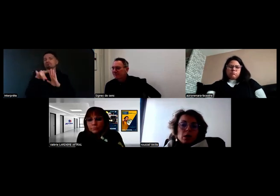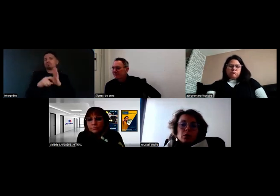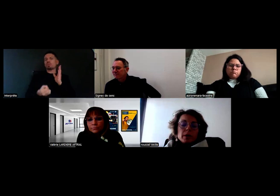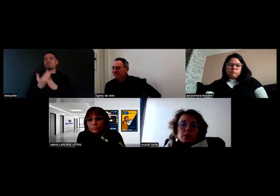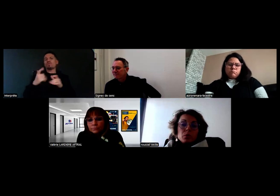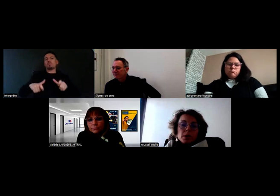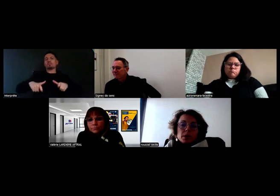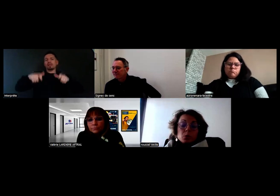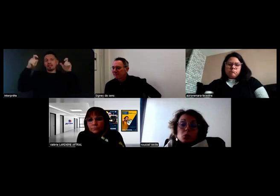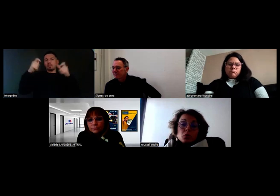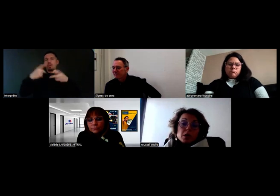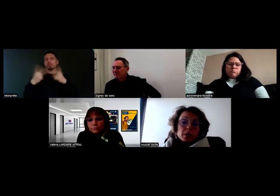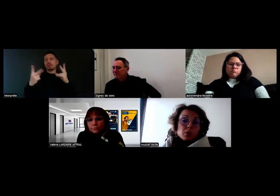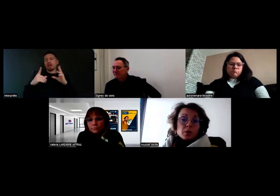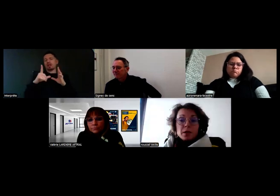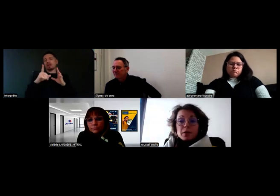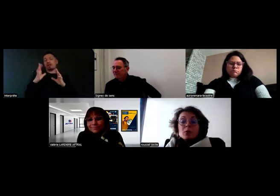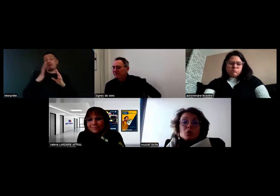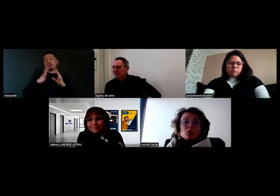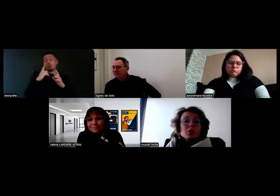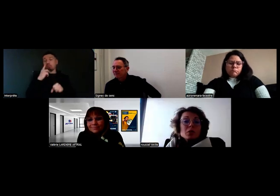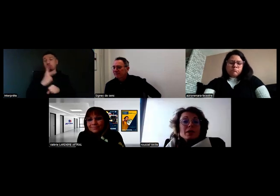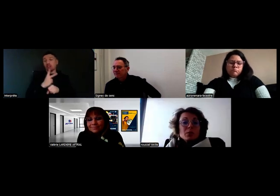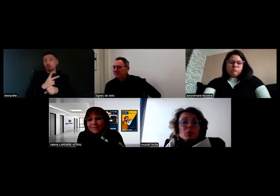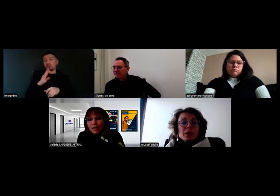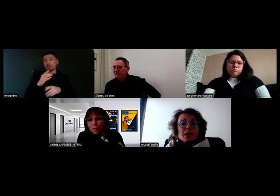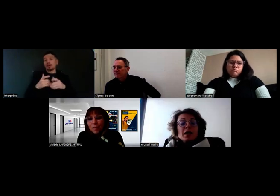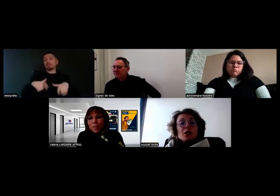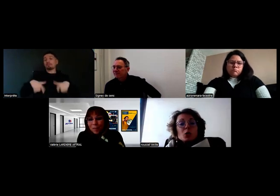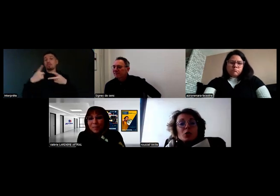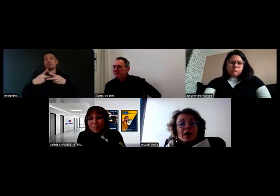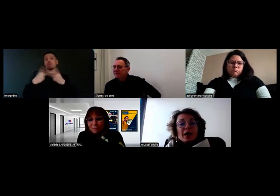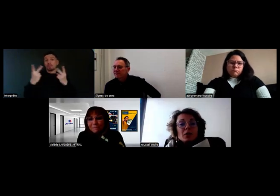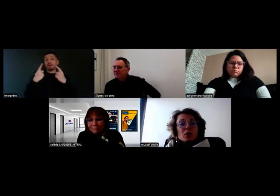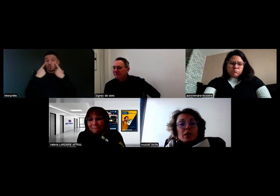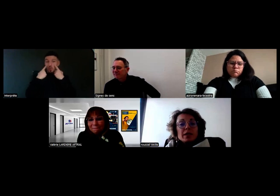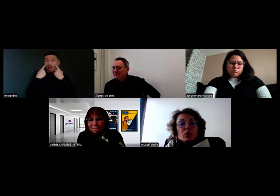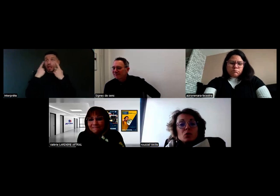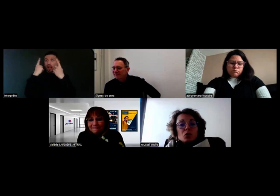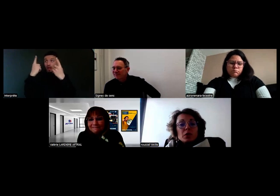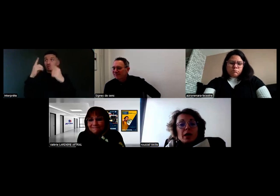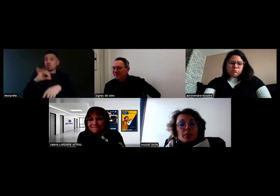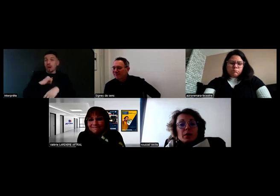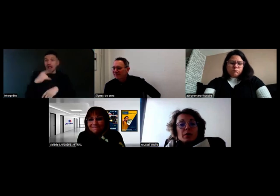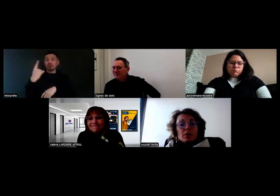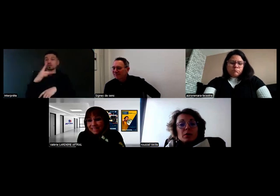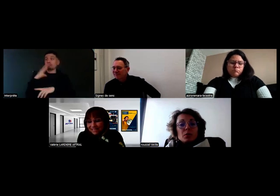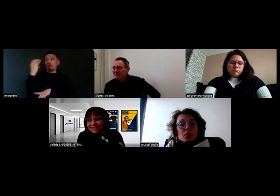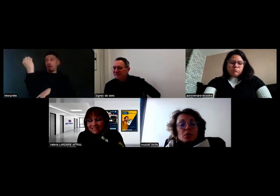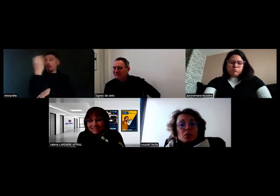dans les bâtiments publics, je n'y faisais jamais attention, mais maintenant je remarque les alarmes lumineuses dans les toilettes des bâtiments publics,